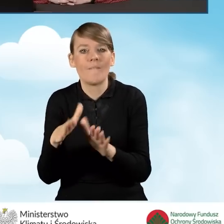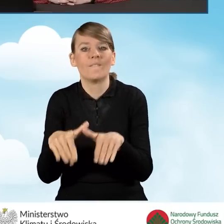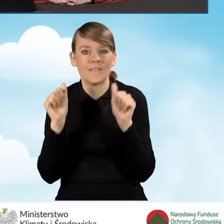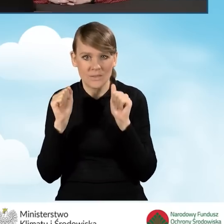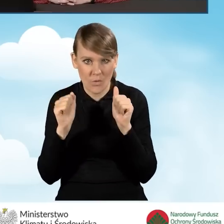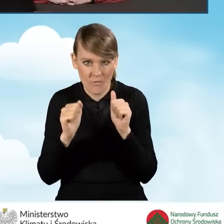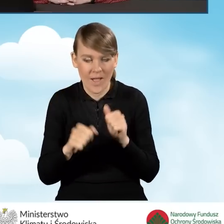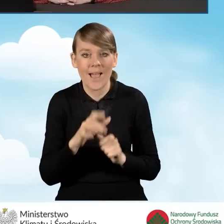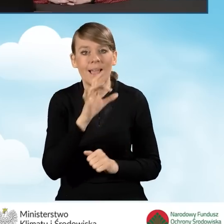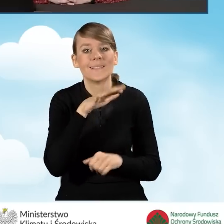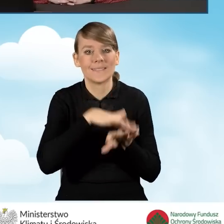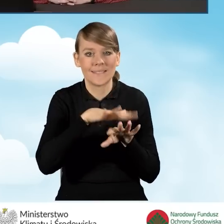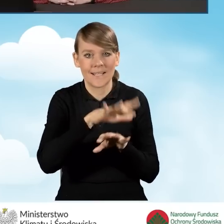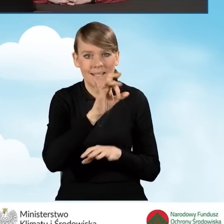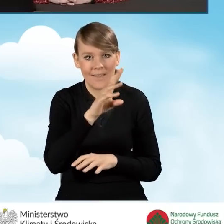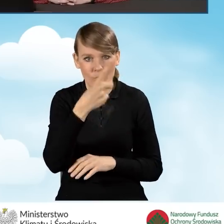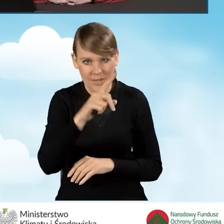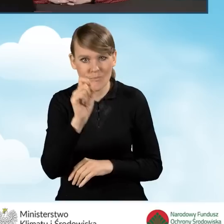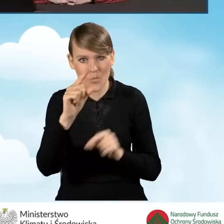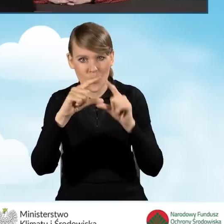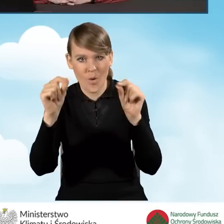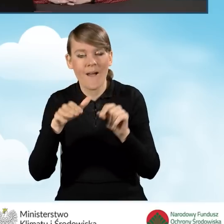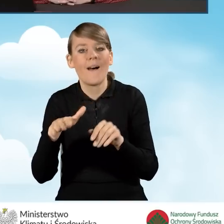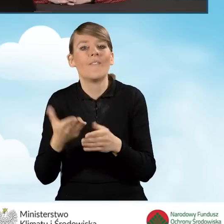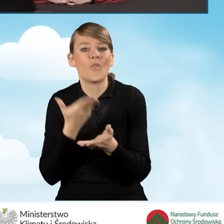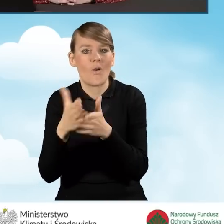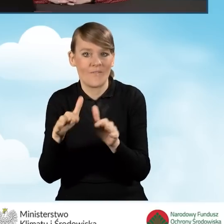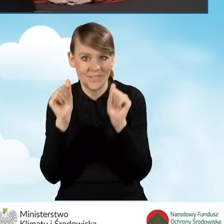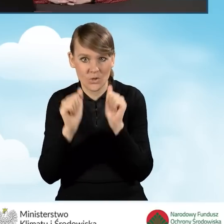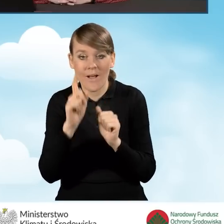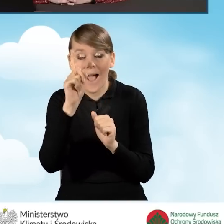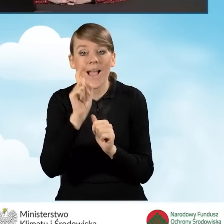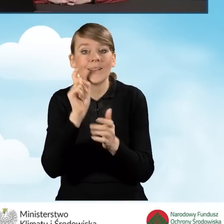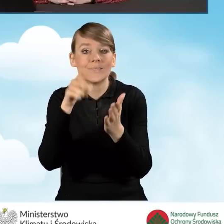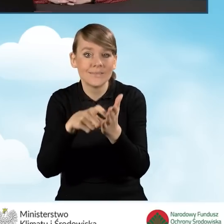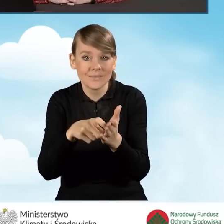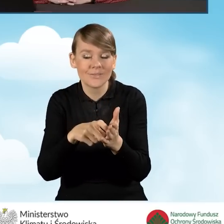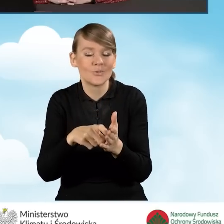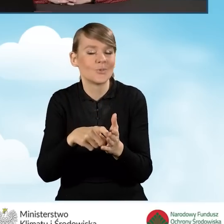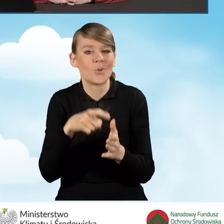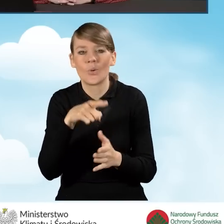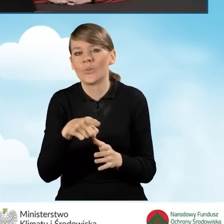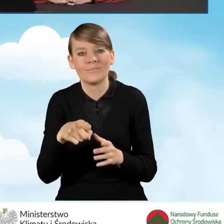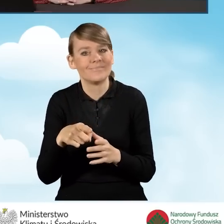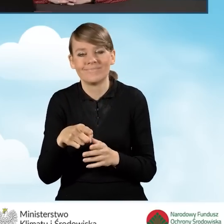W systemie GWD pojawia się ikonka wycofaj wniosek, natomiast kliknięcie w tą ikonkę nie jest bezpośrednim,